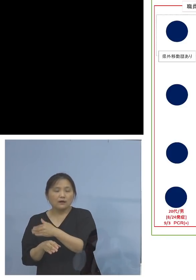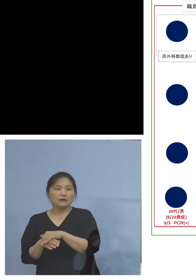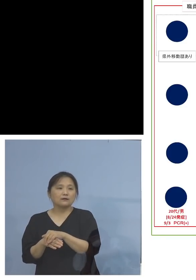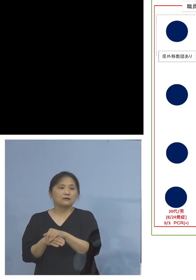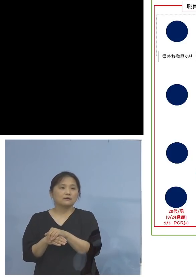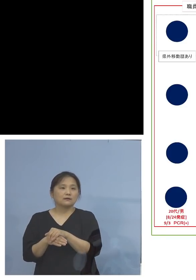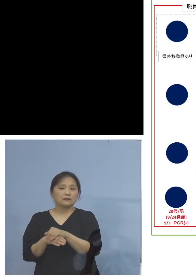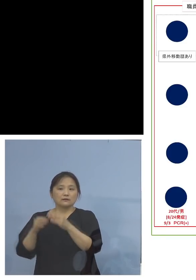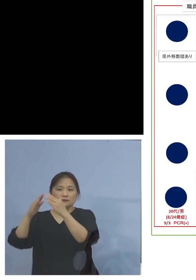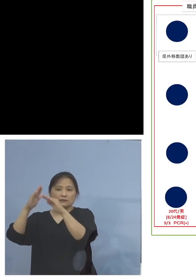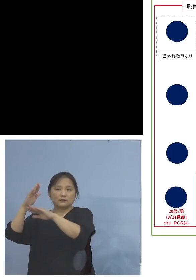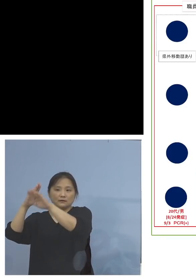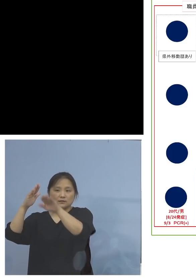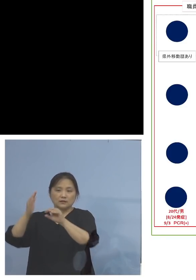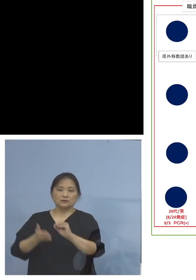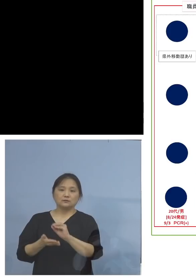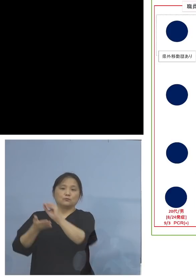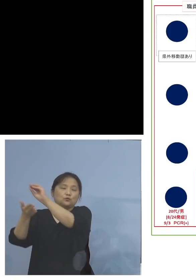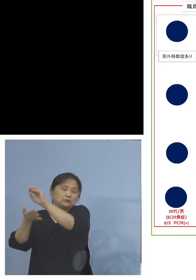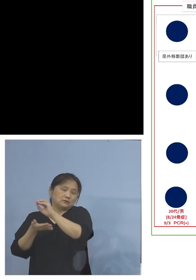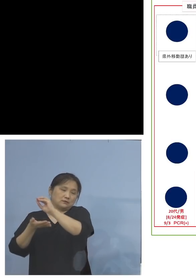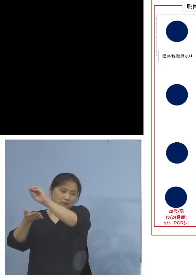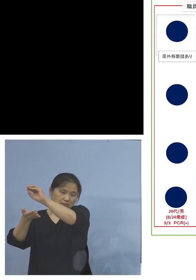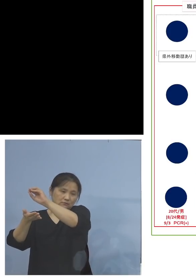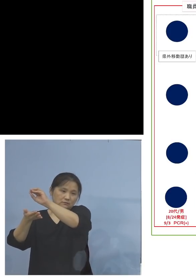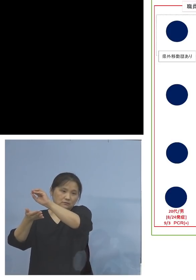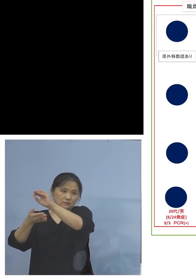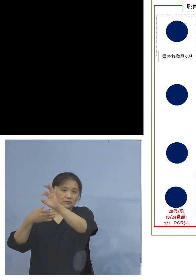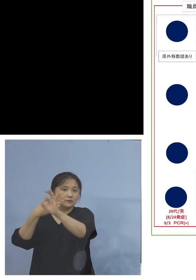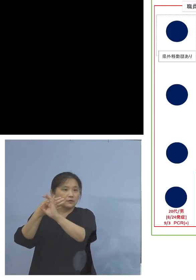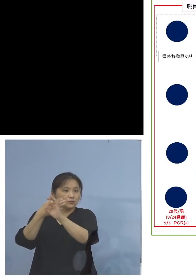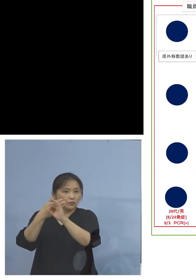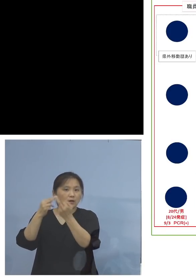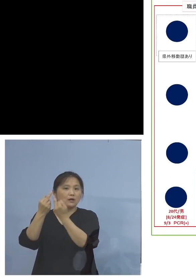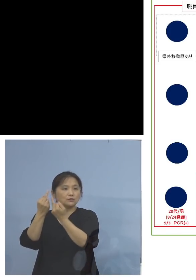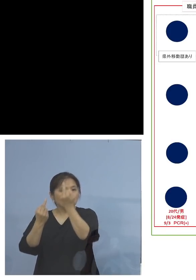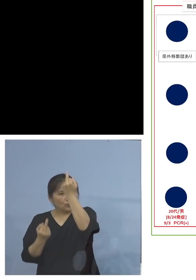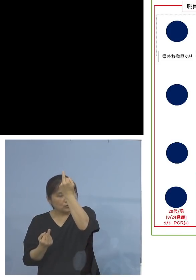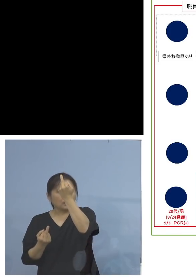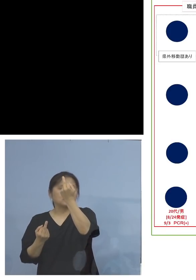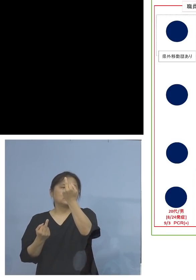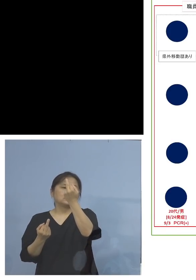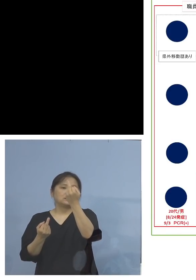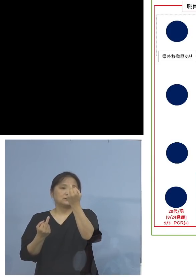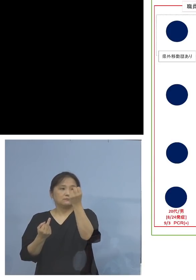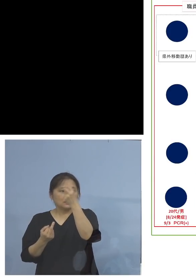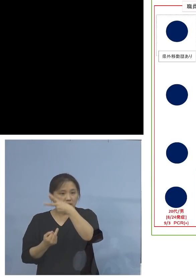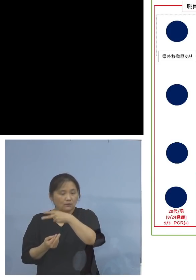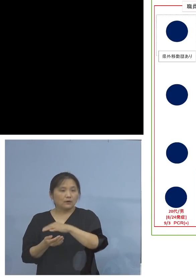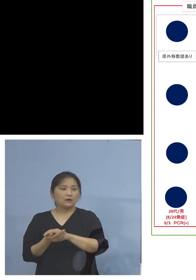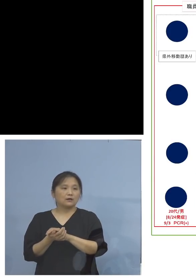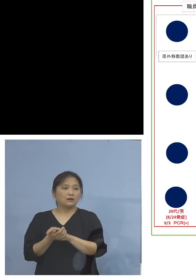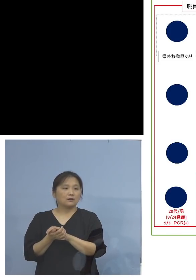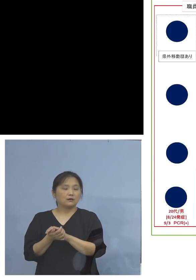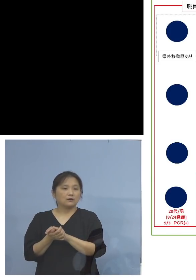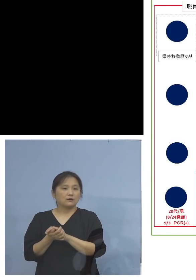家庭内に持ち込まれて その例えばご兄弟であるとか、あるいは